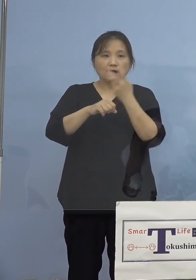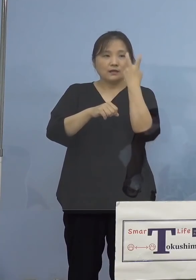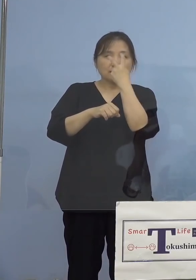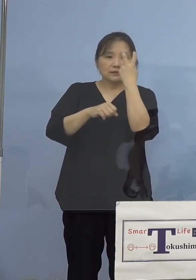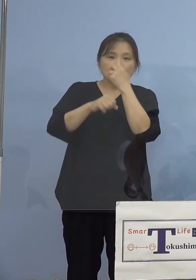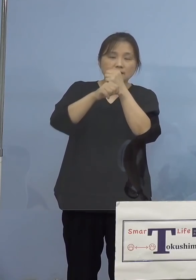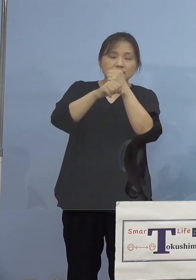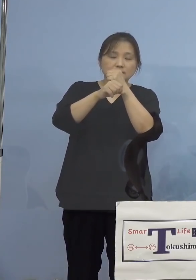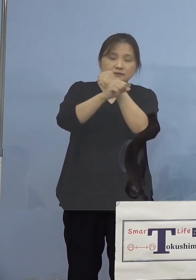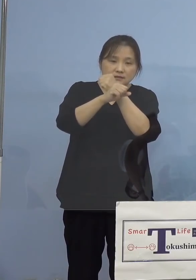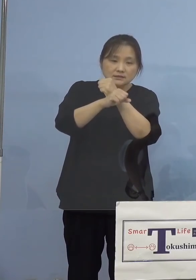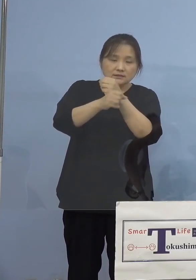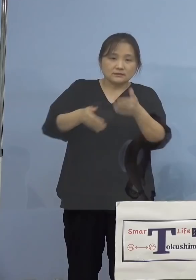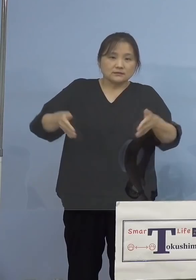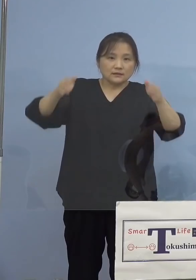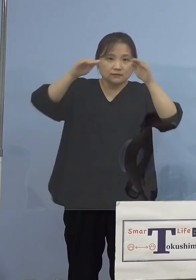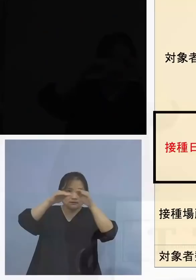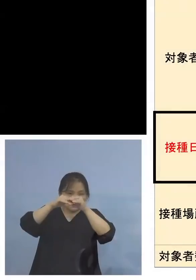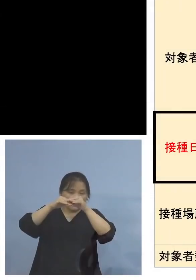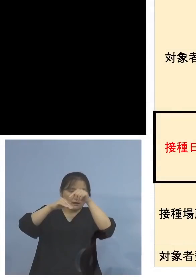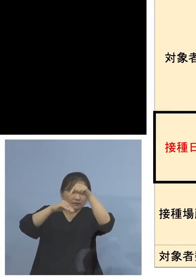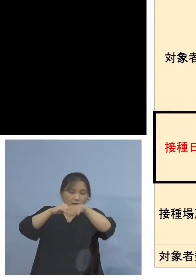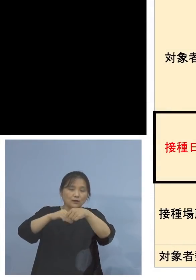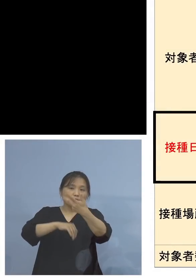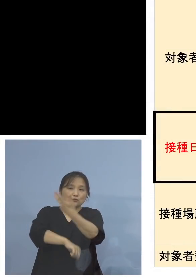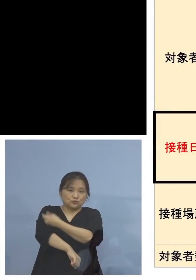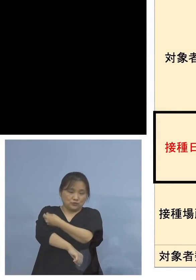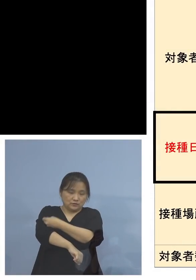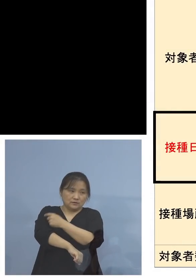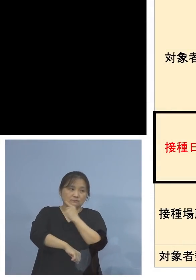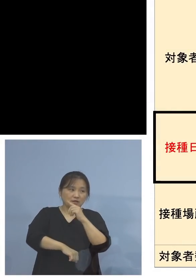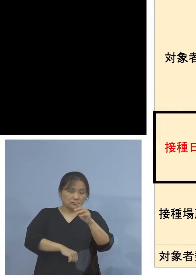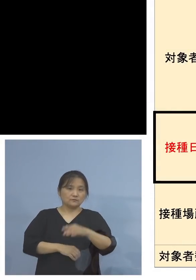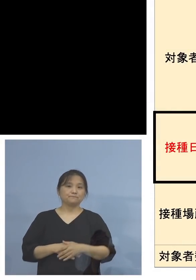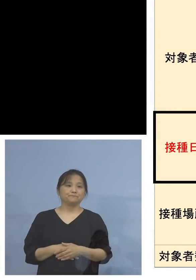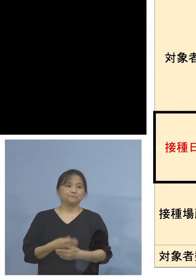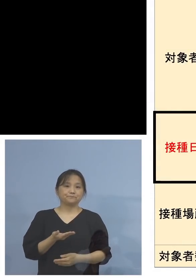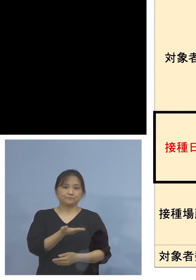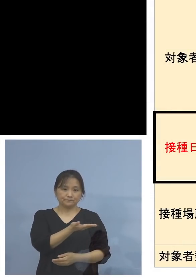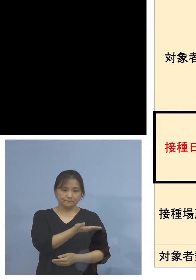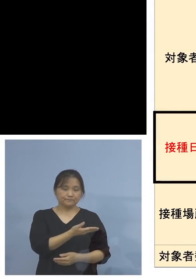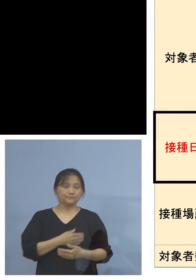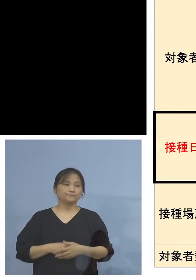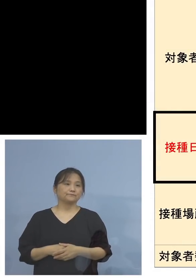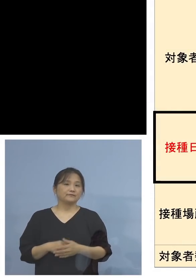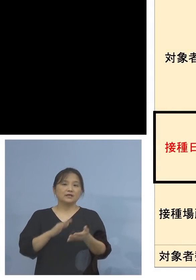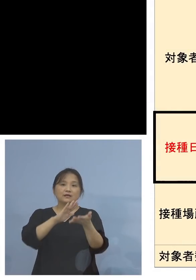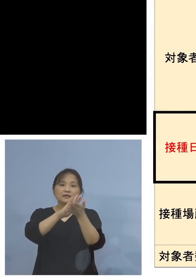ということで、今申し上げた点を 1枚の表にまとめた、県が主導する